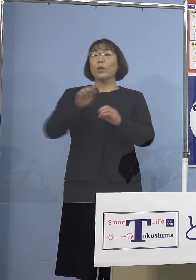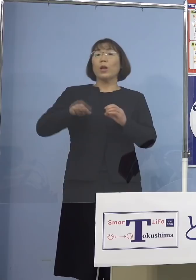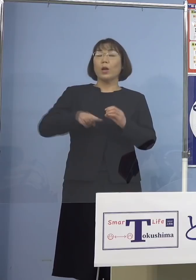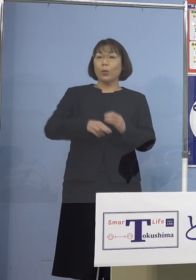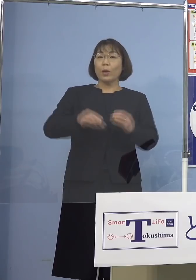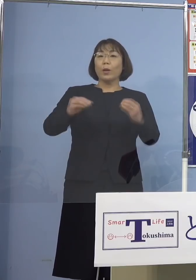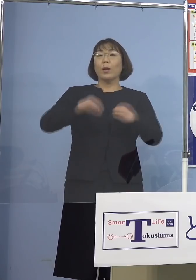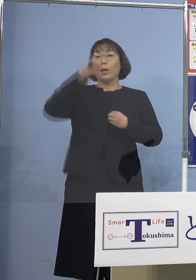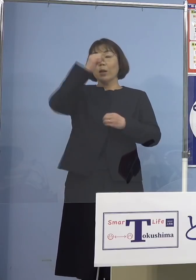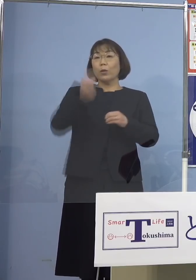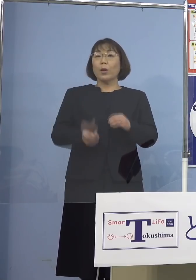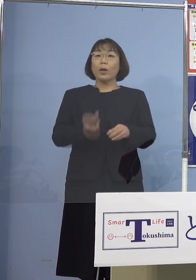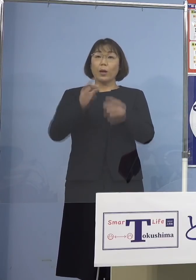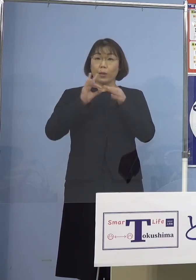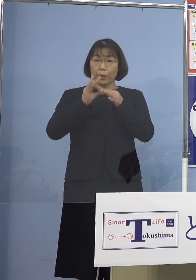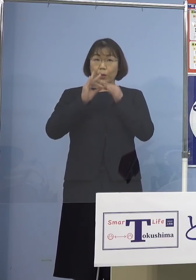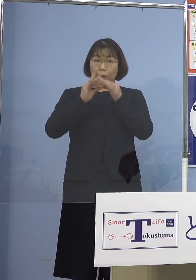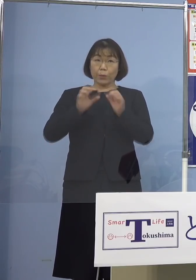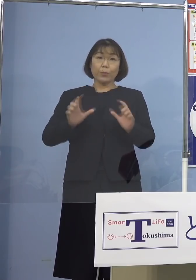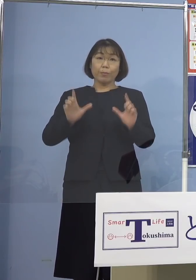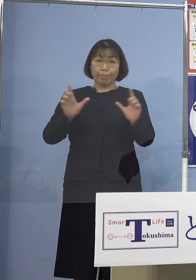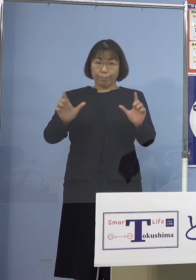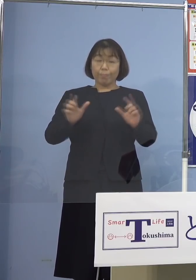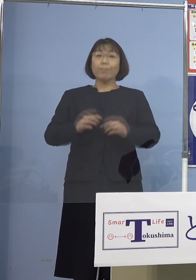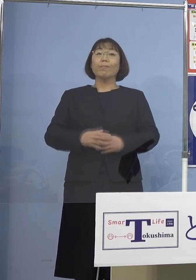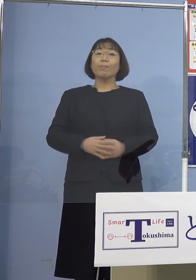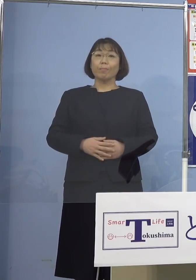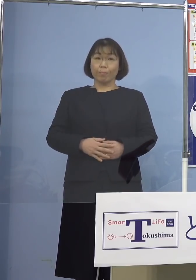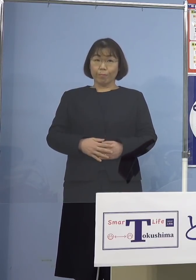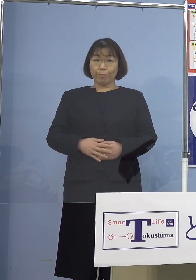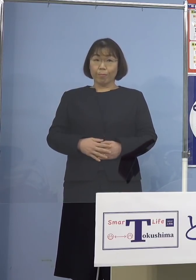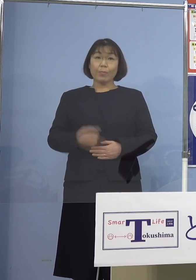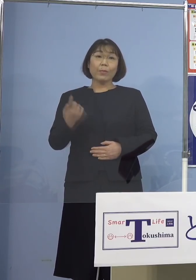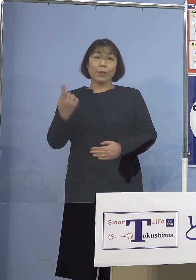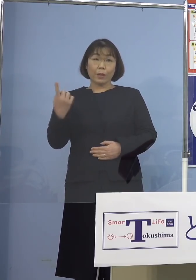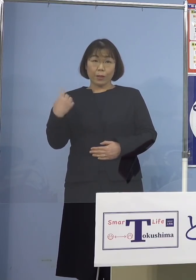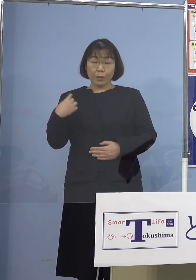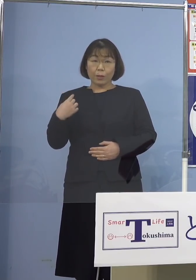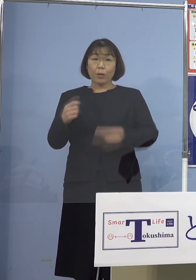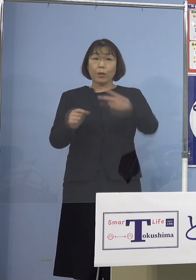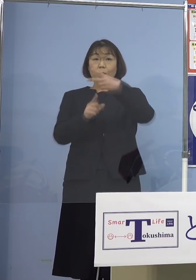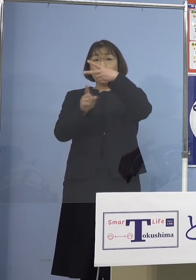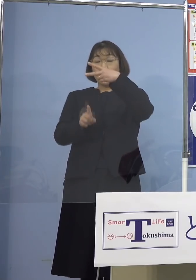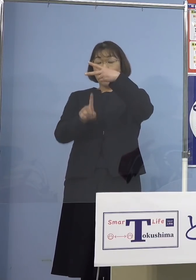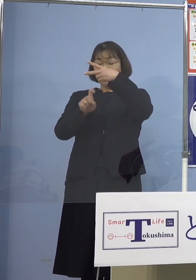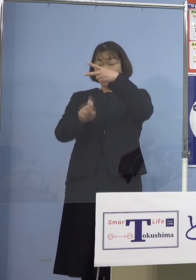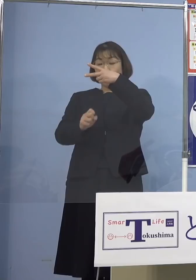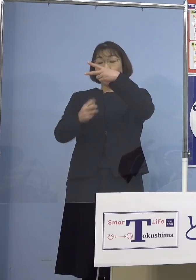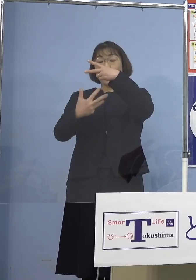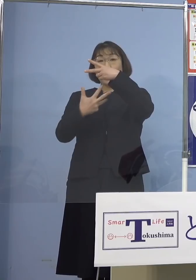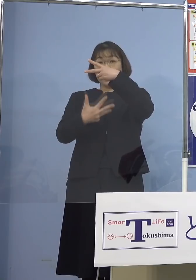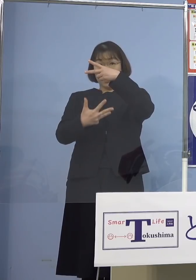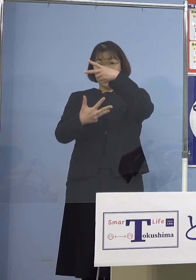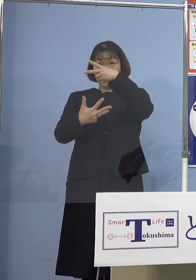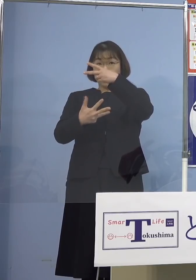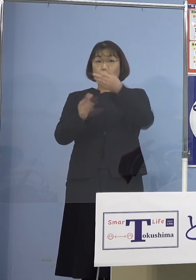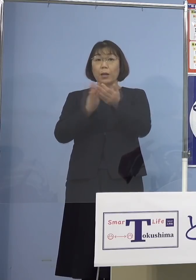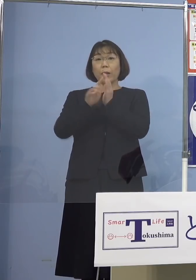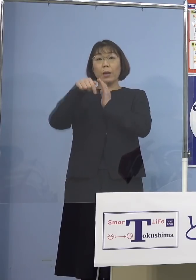発生について発表させていただきます 昨日2月18日県内におきましては